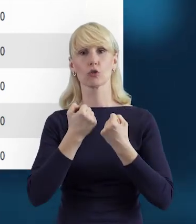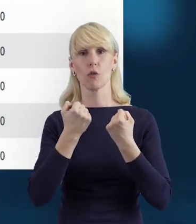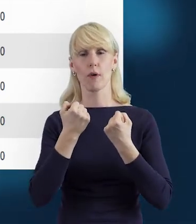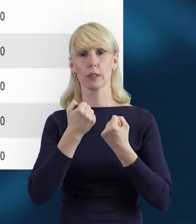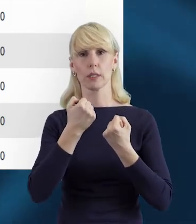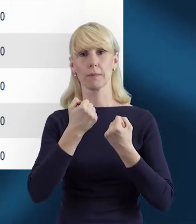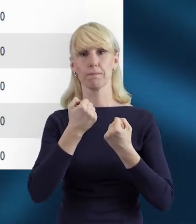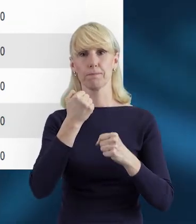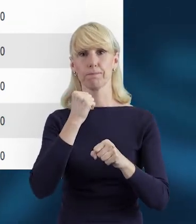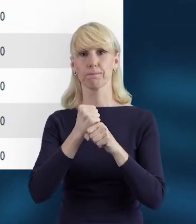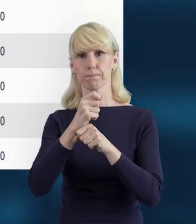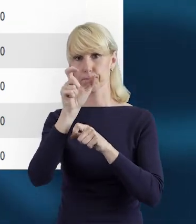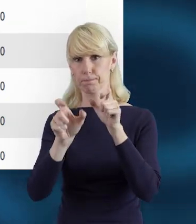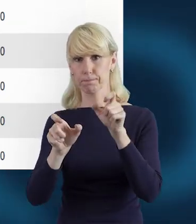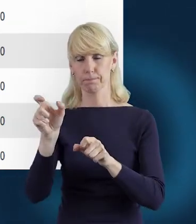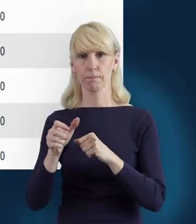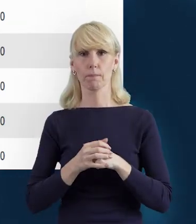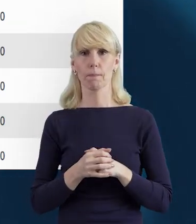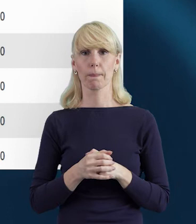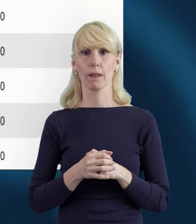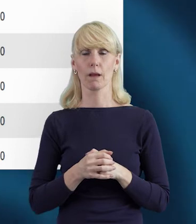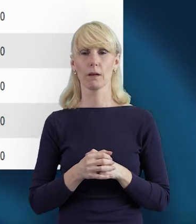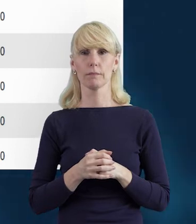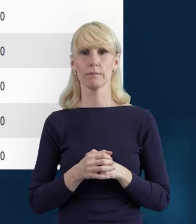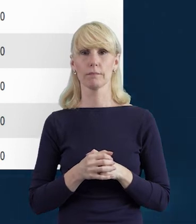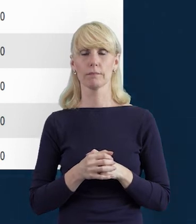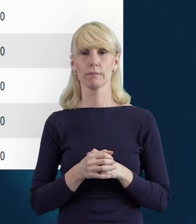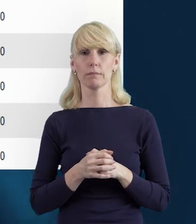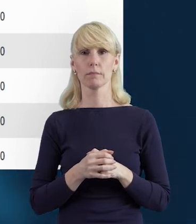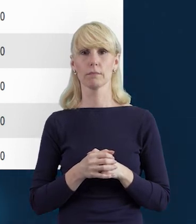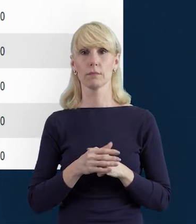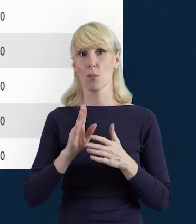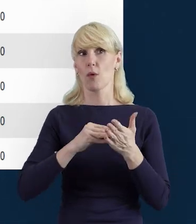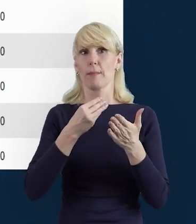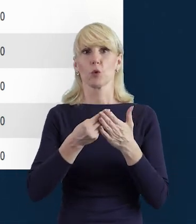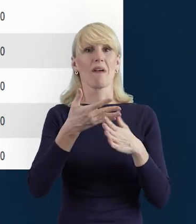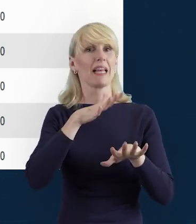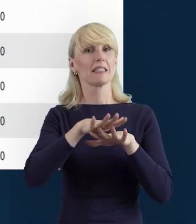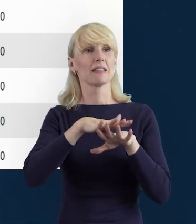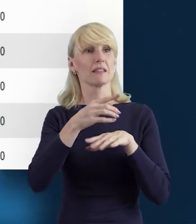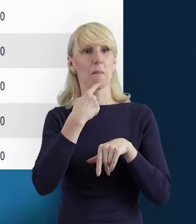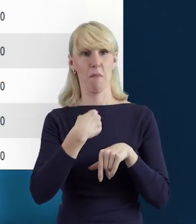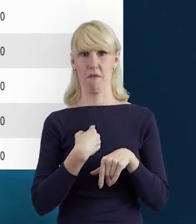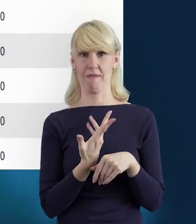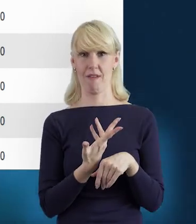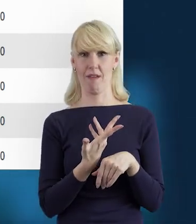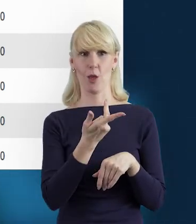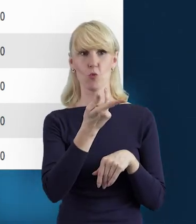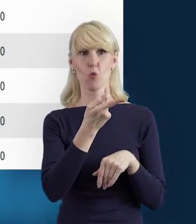tak żeby system też nie mówił, że pracownik ma za dużo. No i żeby w ogóle uniknąć takiej sytuacji,